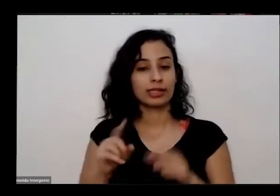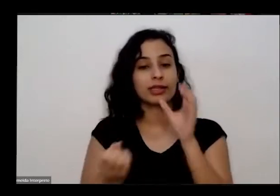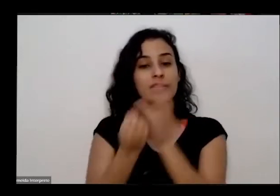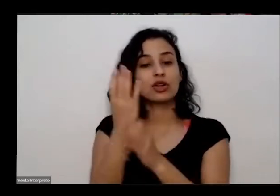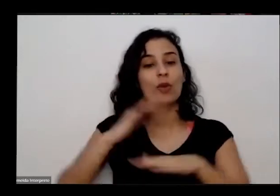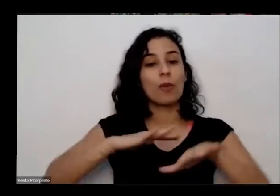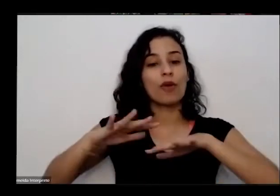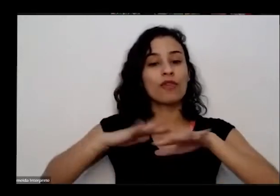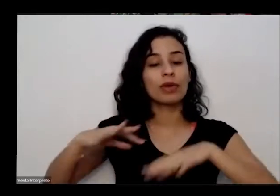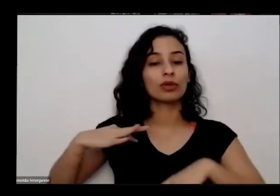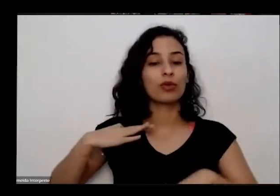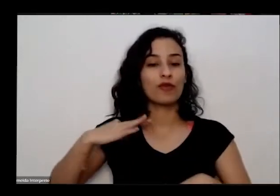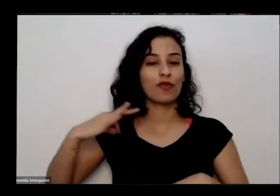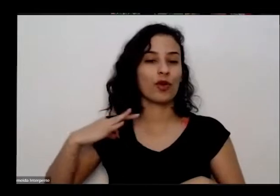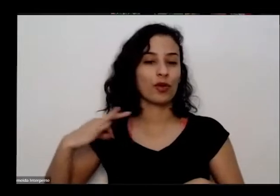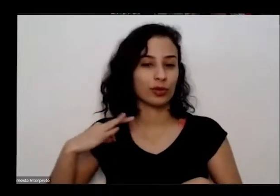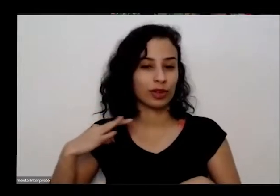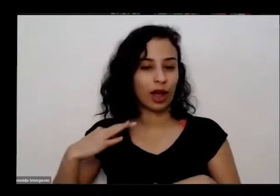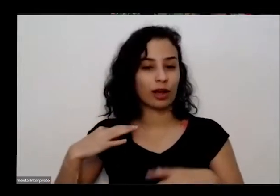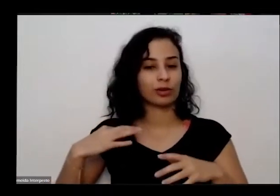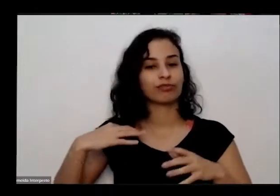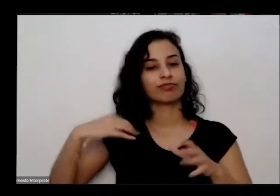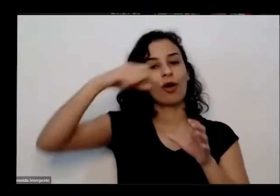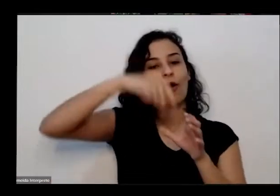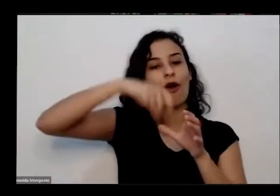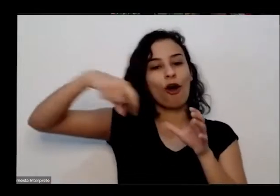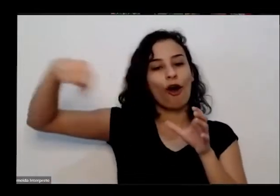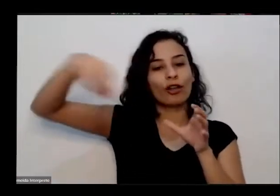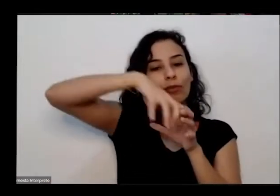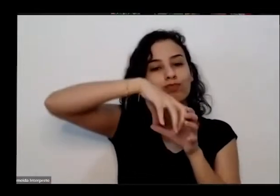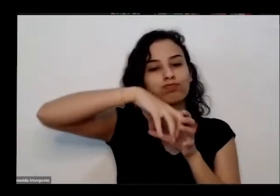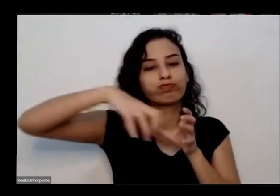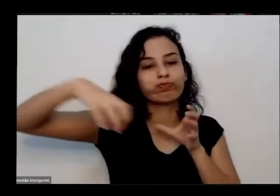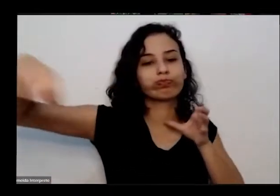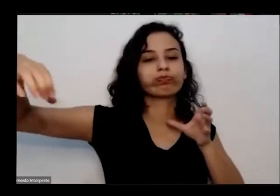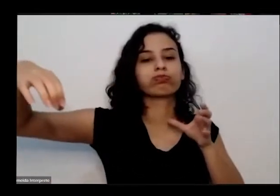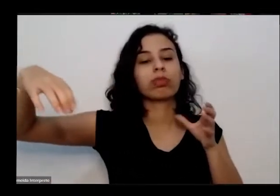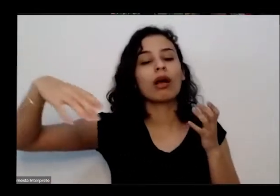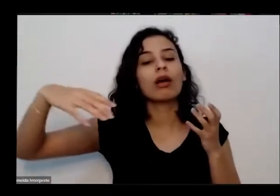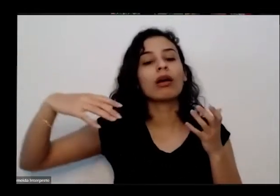em cada porta organizando hortas comunitárias hortas em casas de famílias em situação de